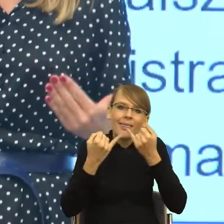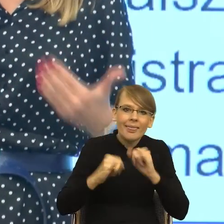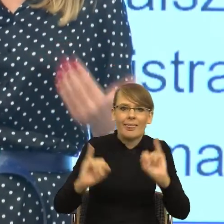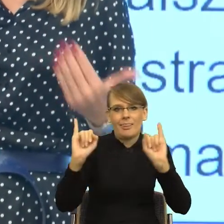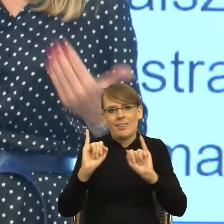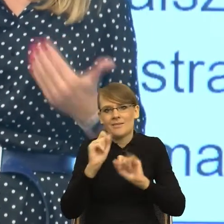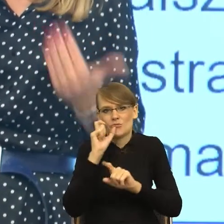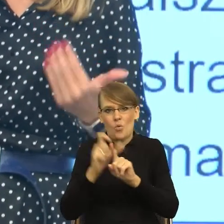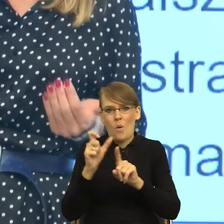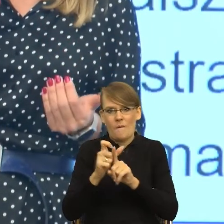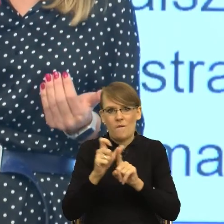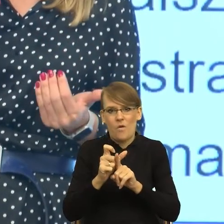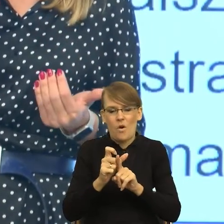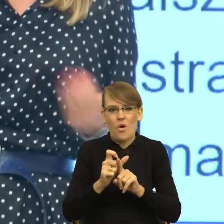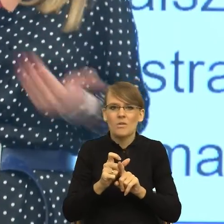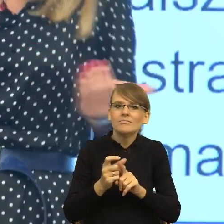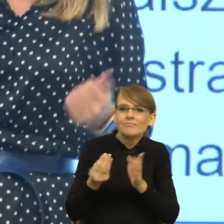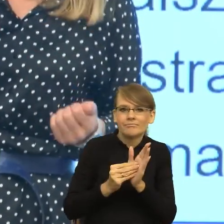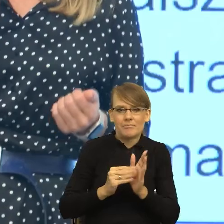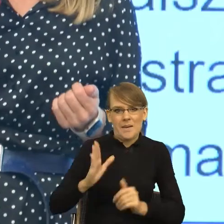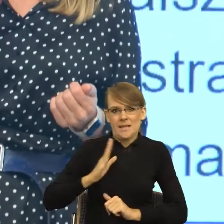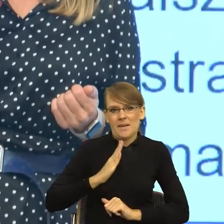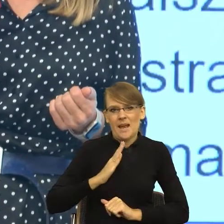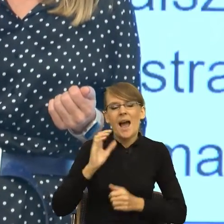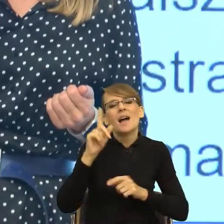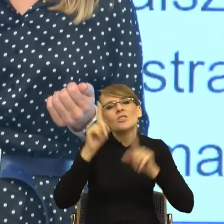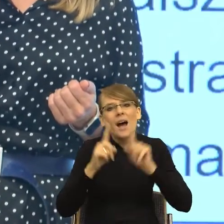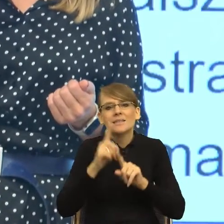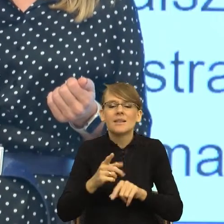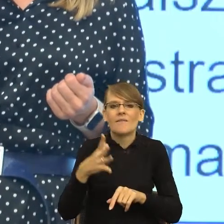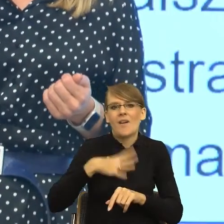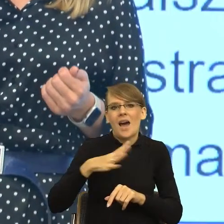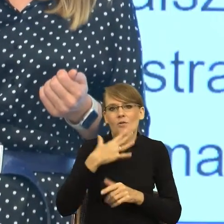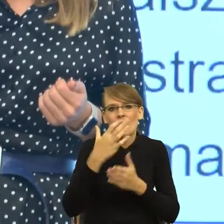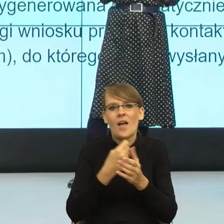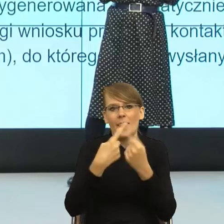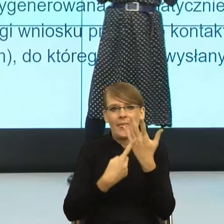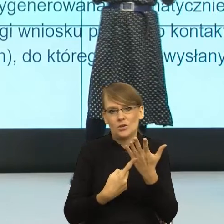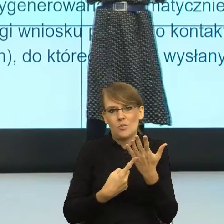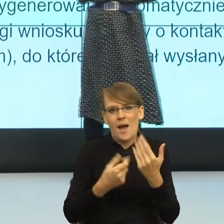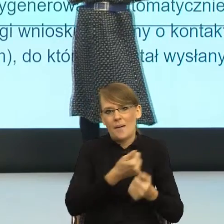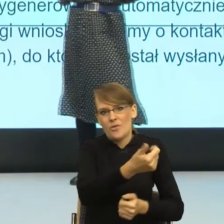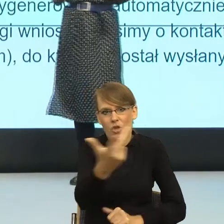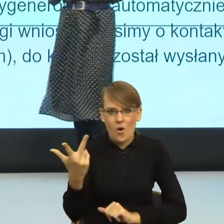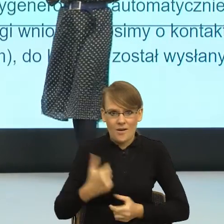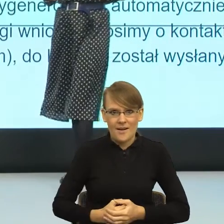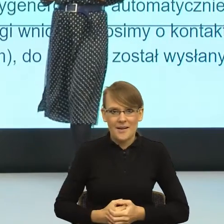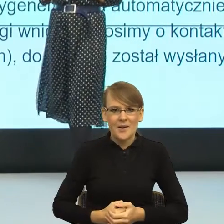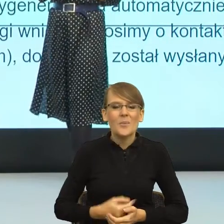która jest w miarę bezpieczna, albo liczby mnogiej czasem, bo polszczyzna to jest kwestia 3 do 5 lat moim zdaniem. Polszczyzna